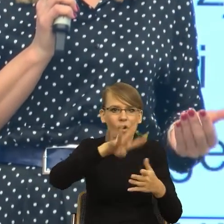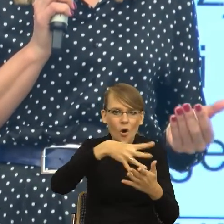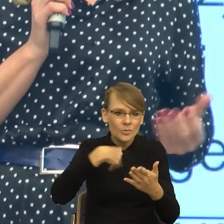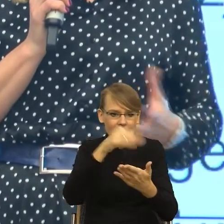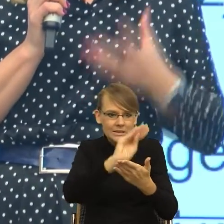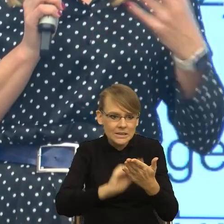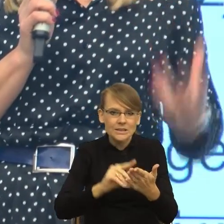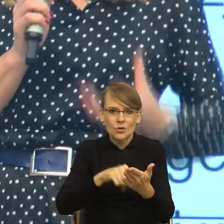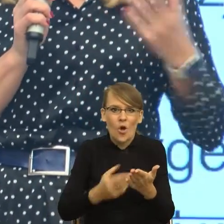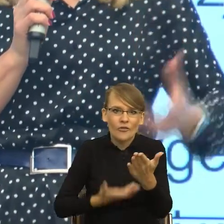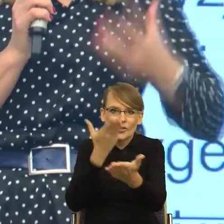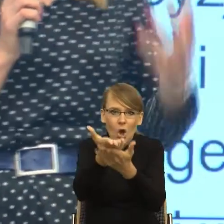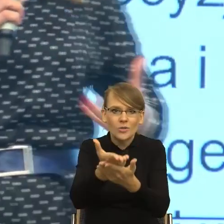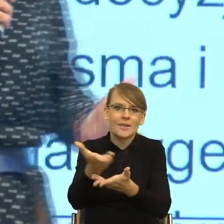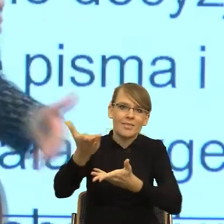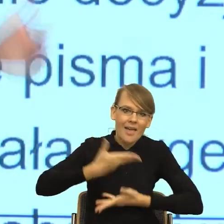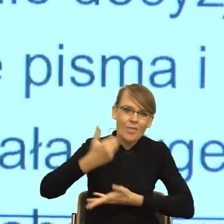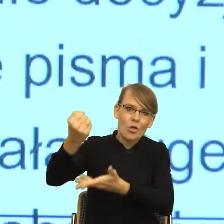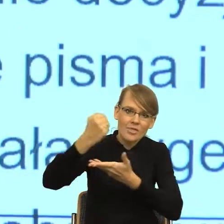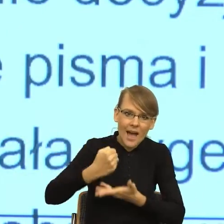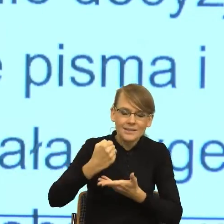Spotkałam się dokładnie z tym samym problemem, który jest w tym piśmie.